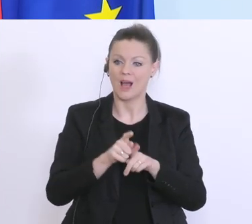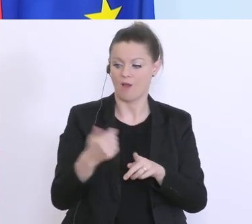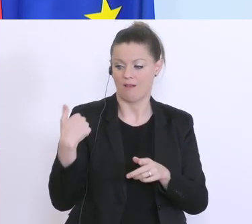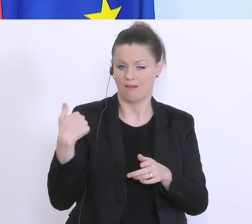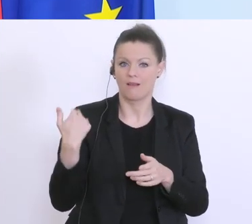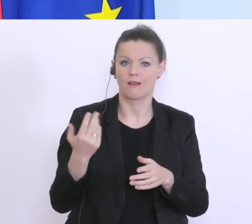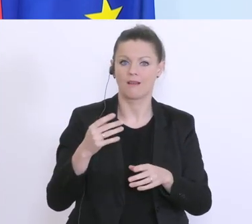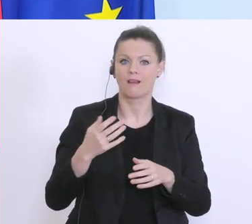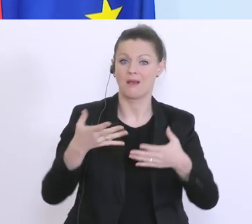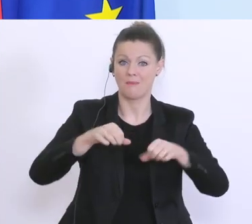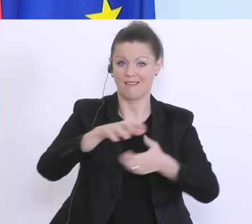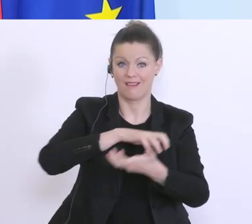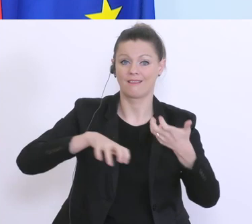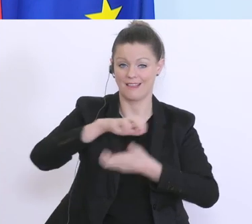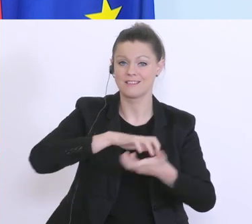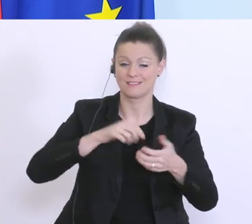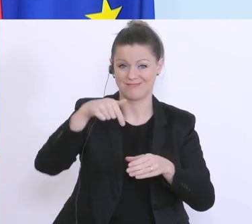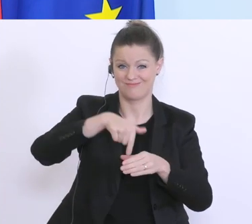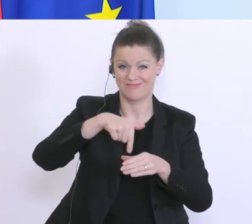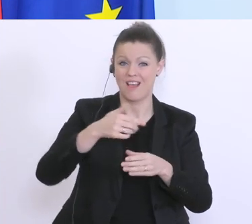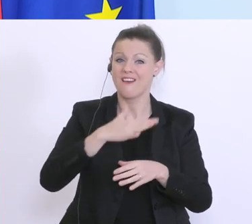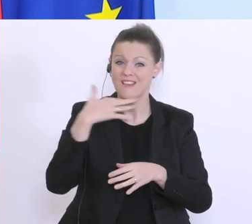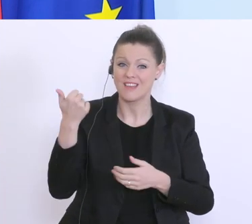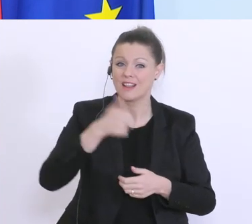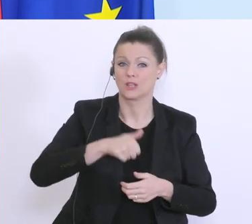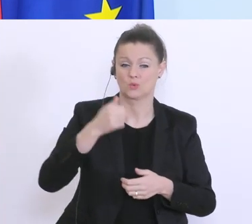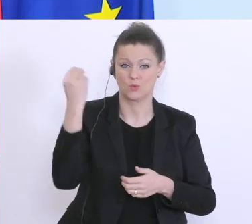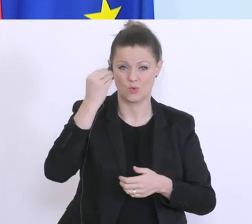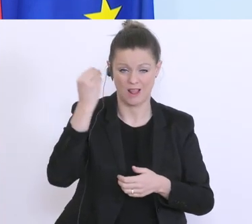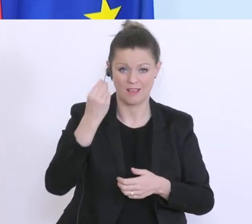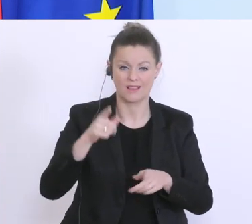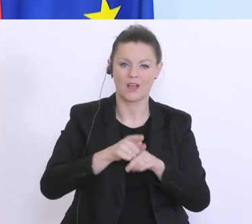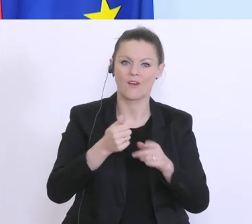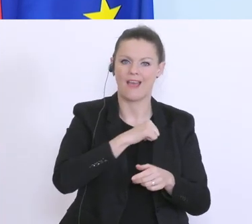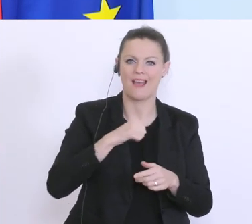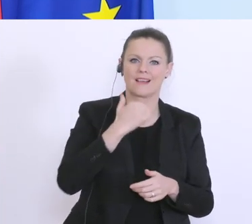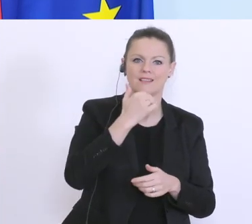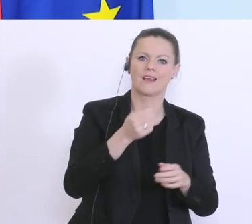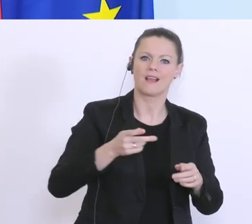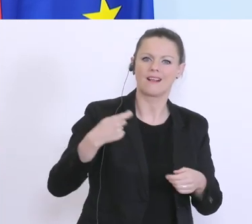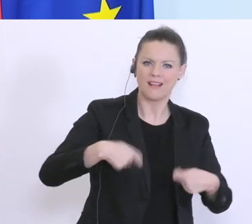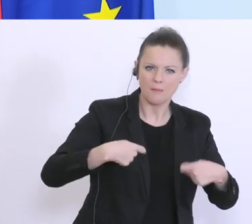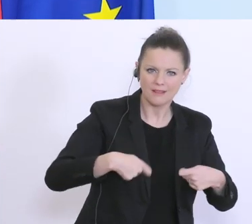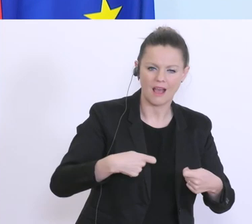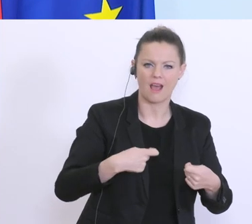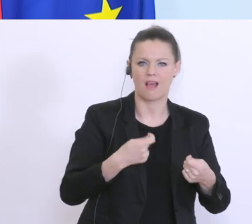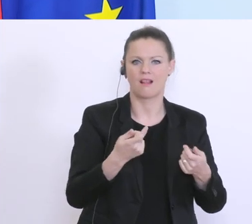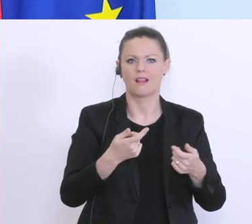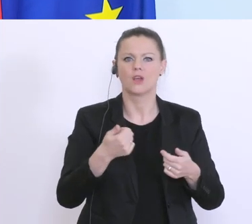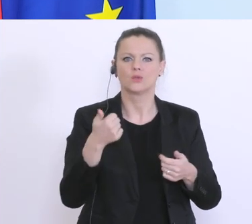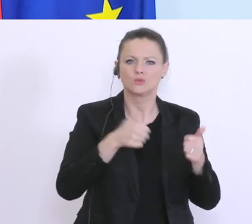und die Eigenkapitalunterlegungen, und auch die diversen NPL ratios und andere sind sehr,